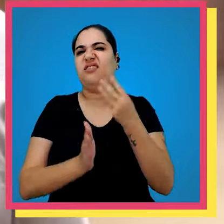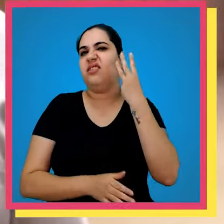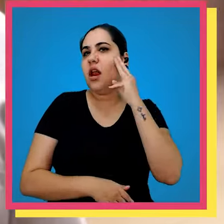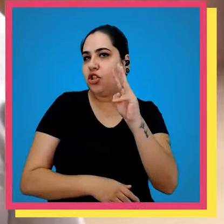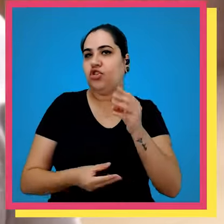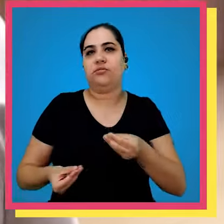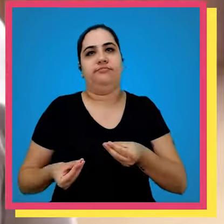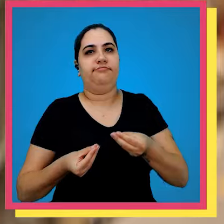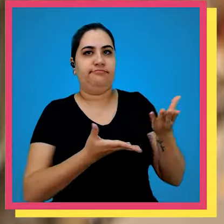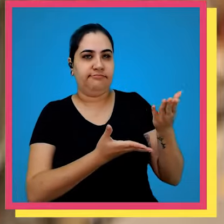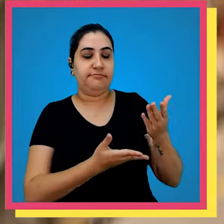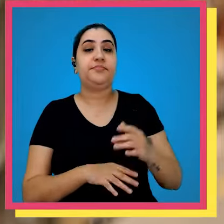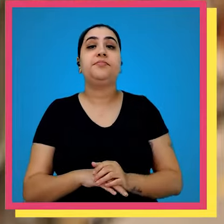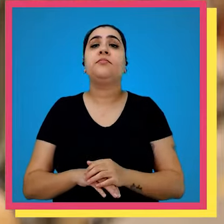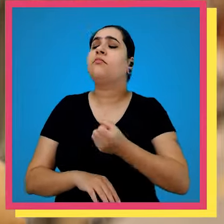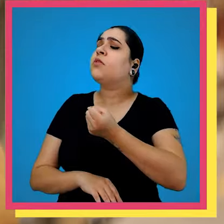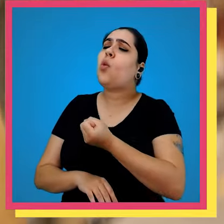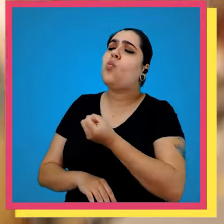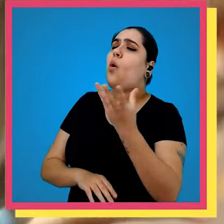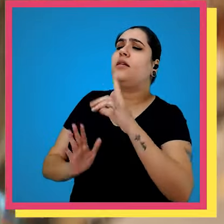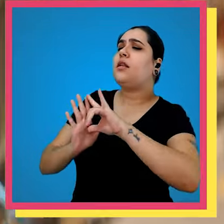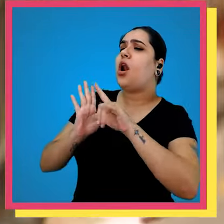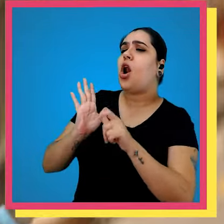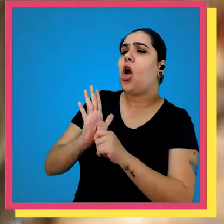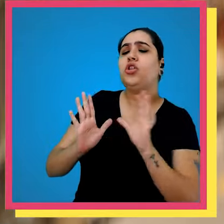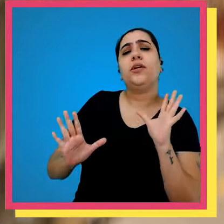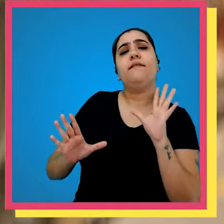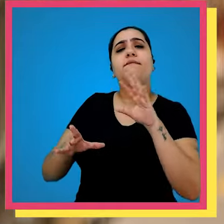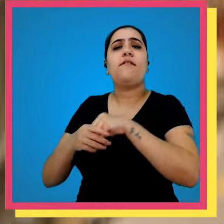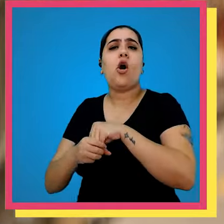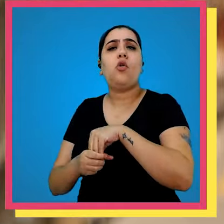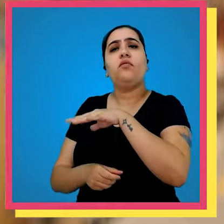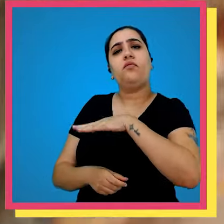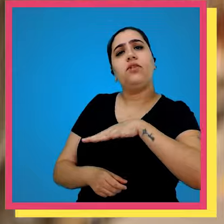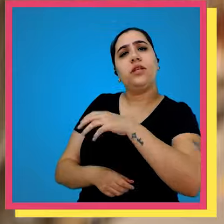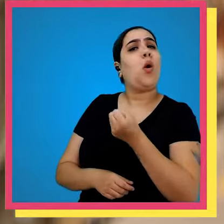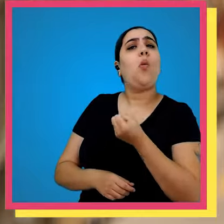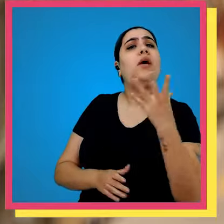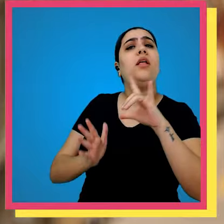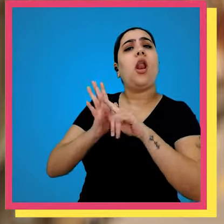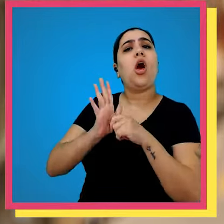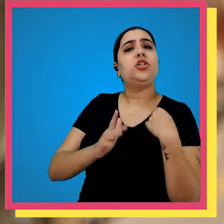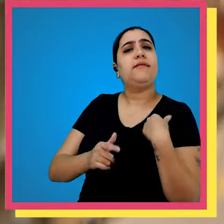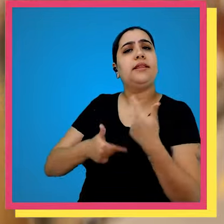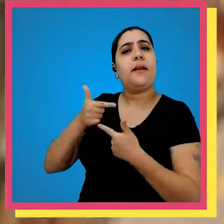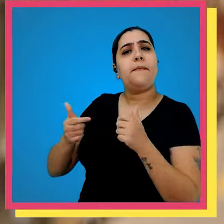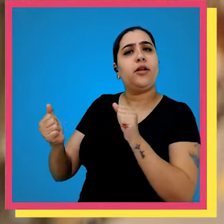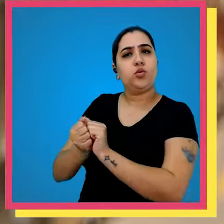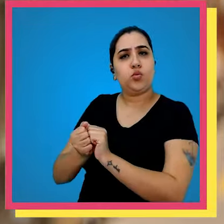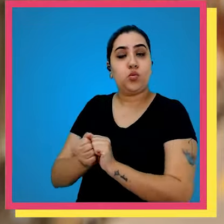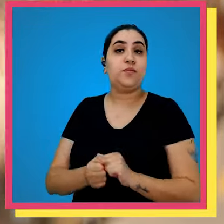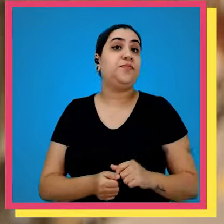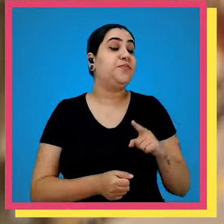dias até três dias e assim quantas são as lojas envolvidas né com Quantas lojas a gente trabalha